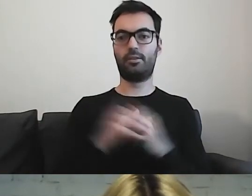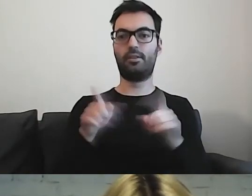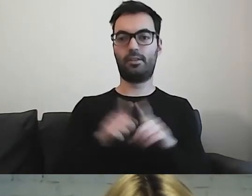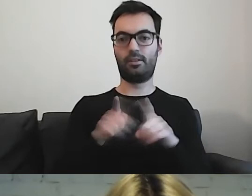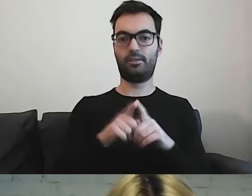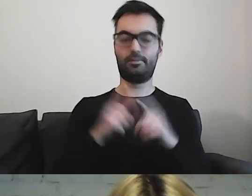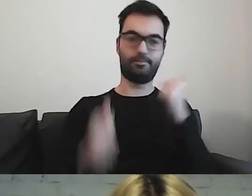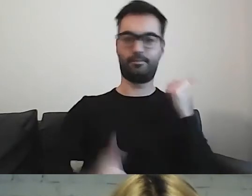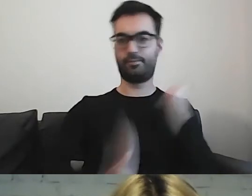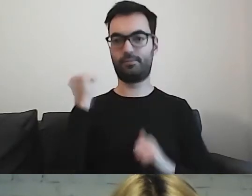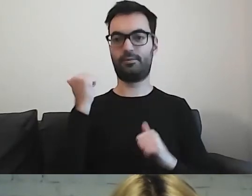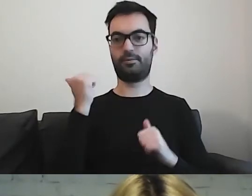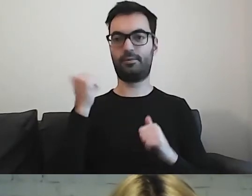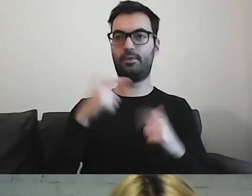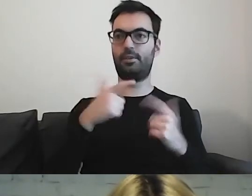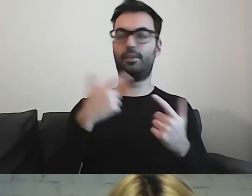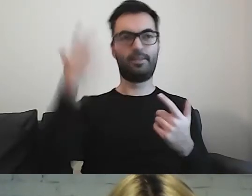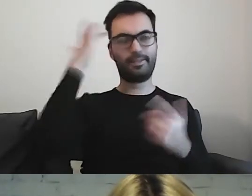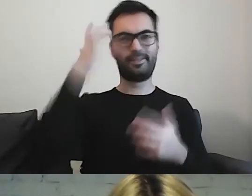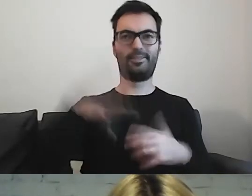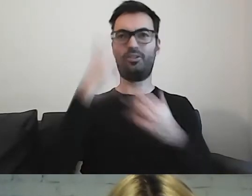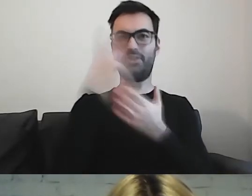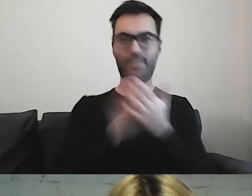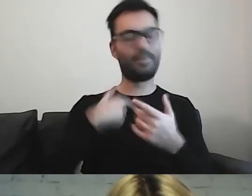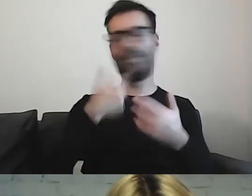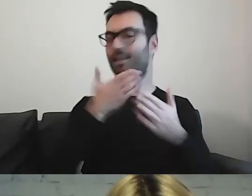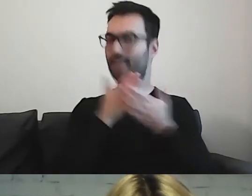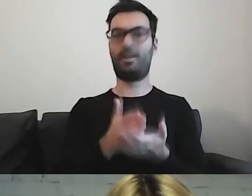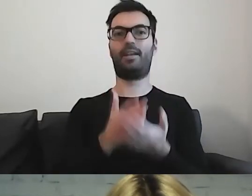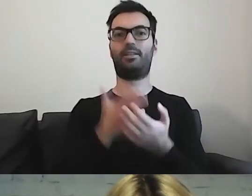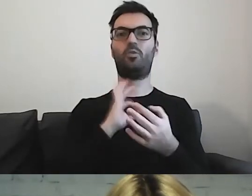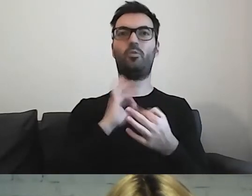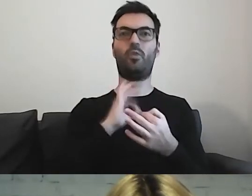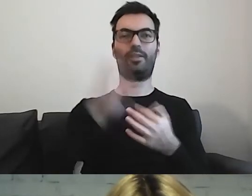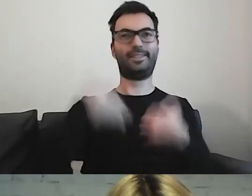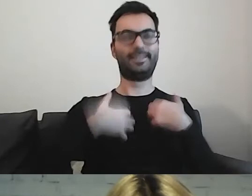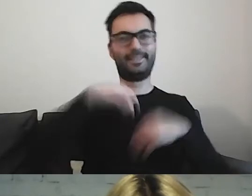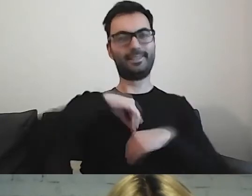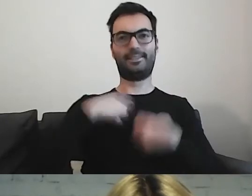że znowu sobie nie poradziłam z wykonaniem tej czynności. W zrozumieniu tej informacji.